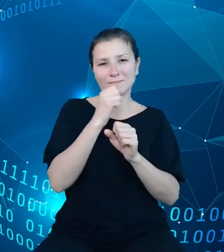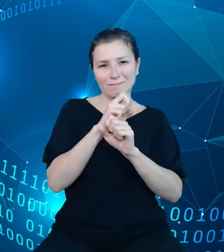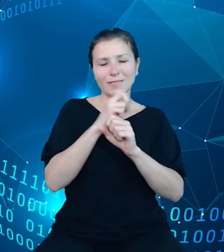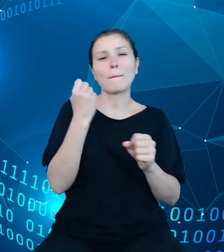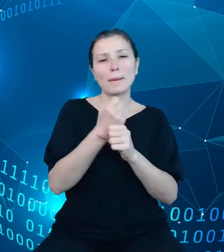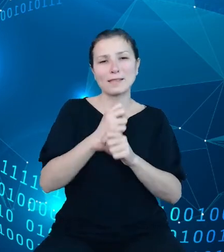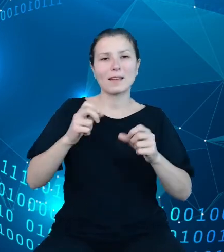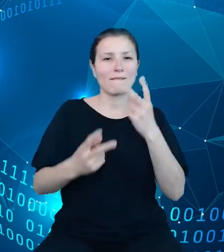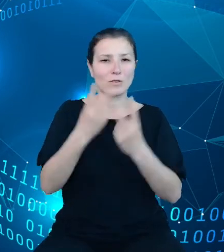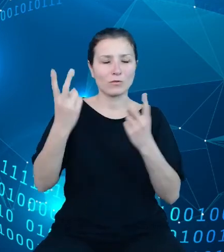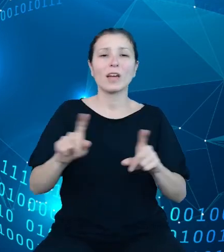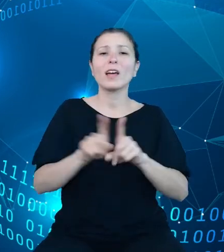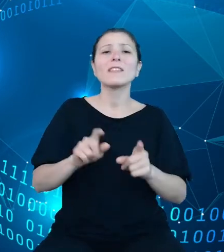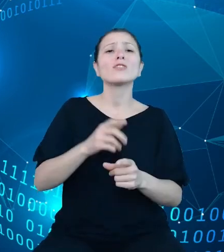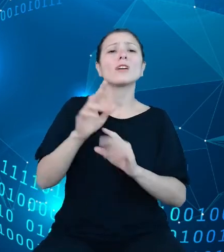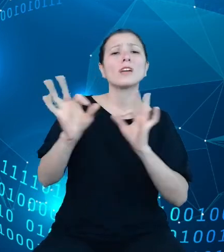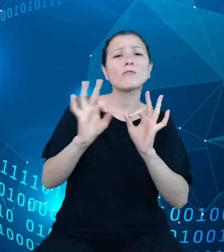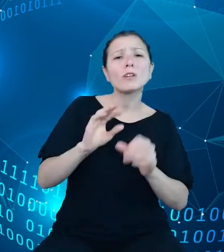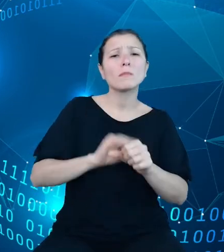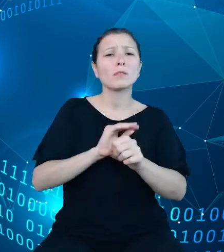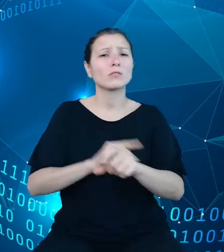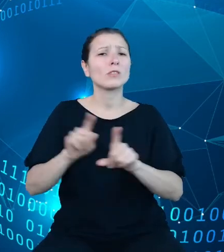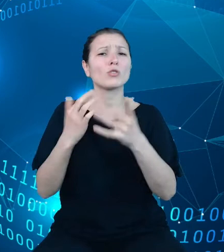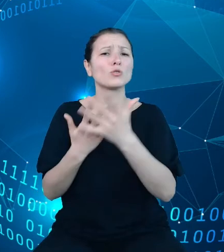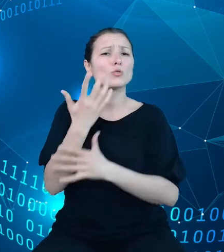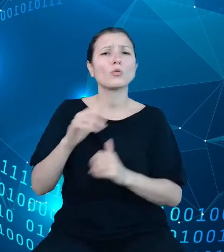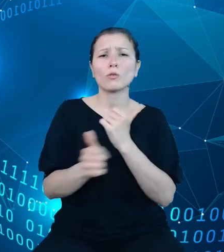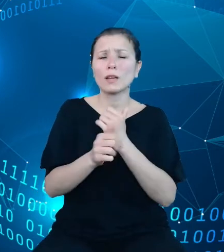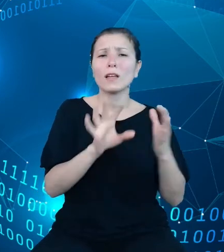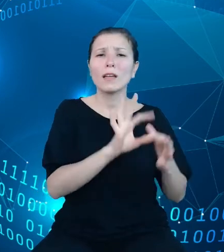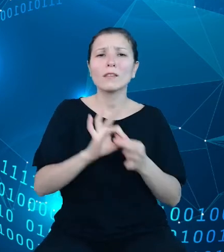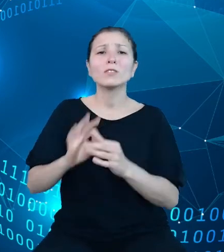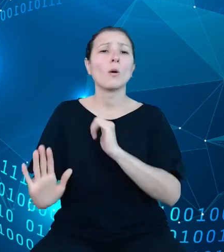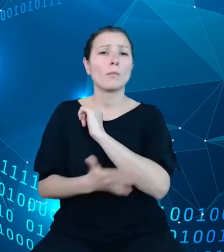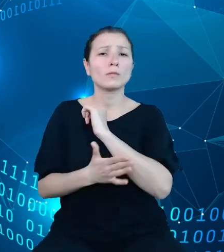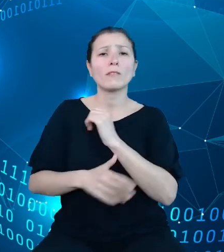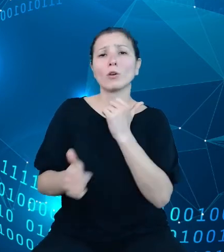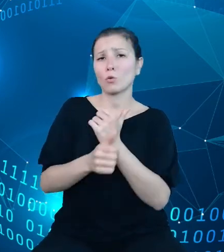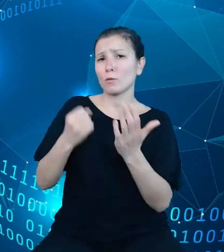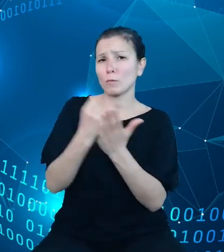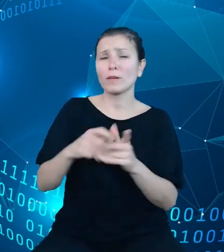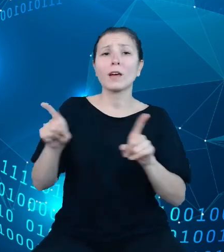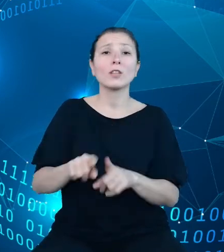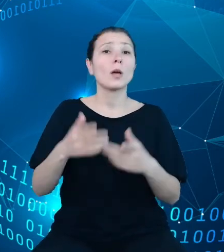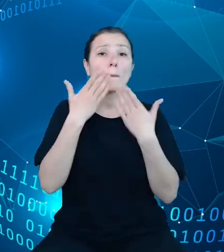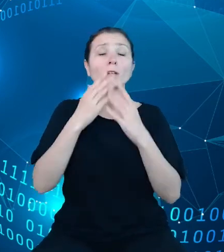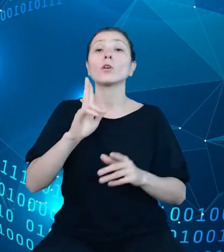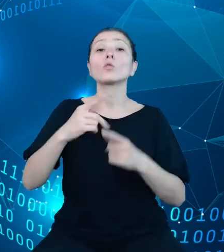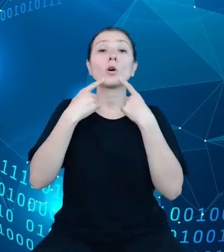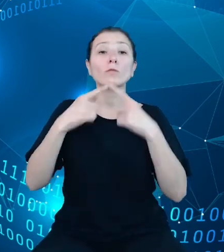źródło danych, odniesienie do bazowego aktu prawnego, wskazanie jednostki odpowiedzialnej za zmienną, częstotliwość publikowania danych czy